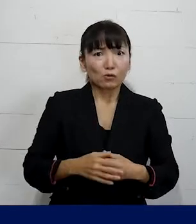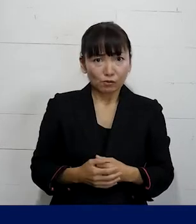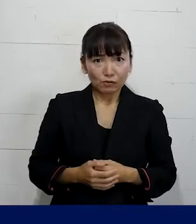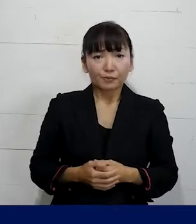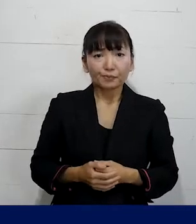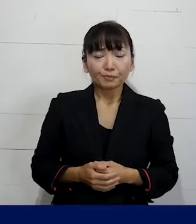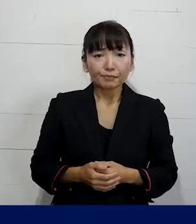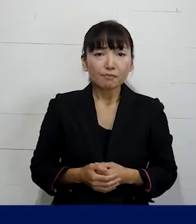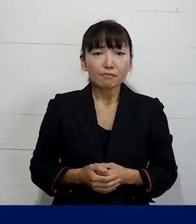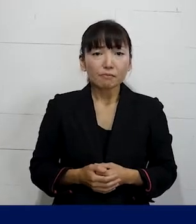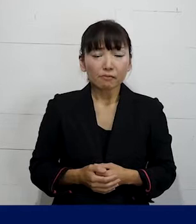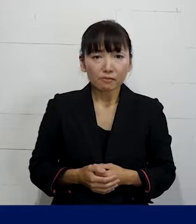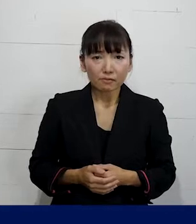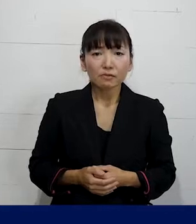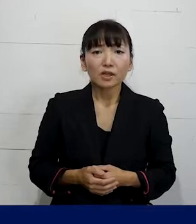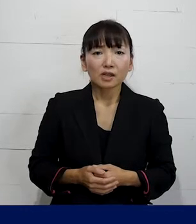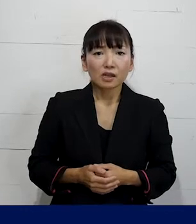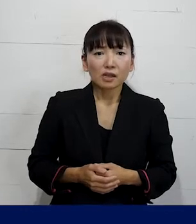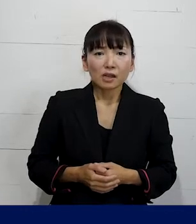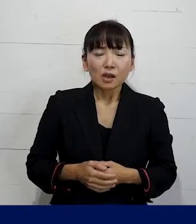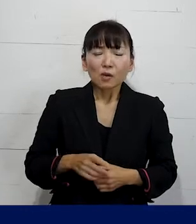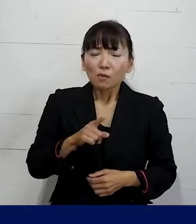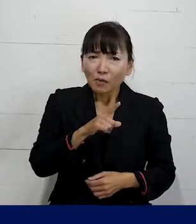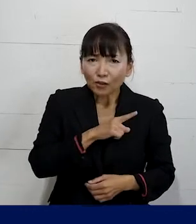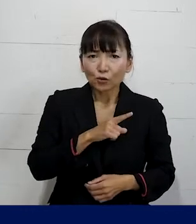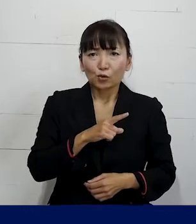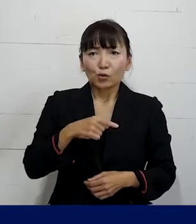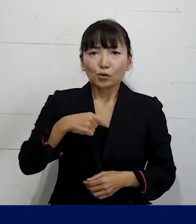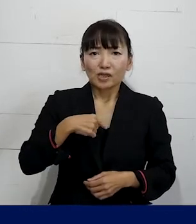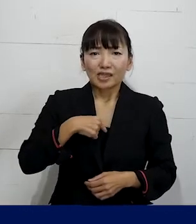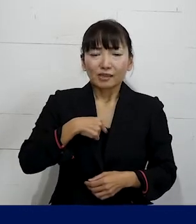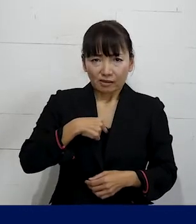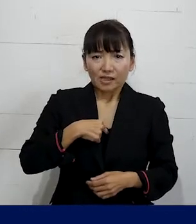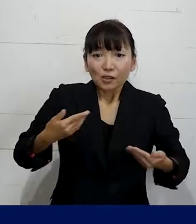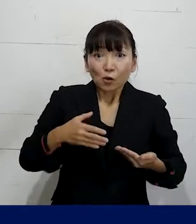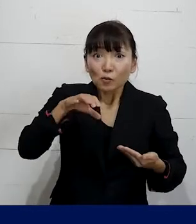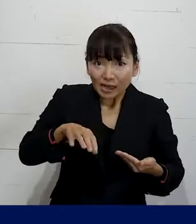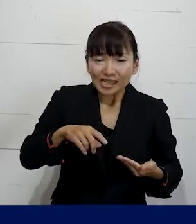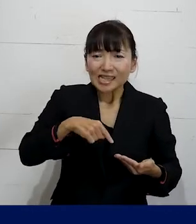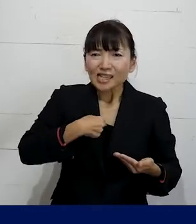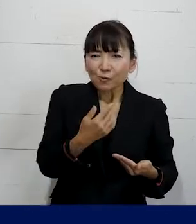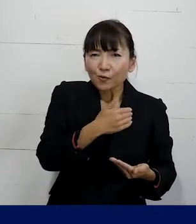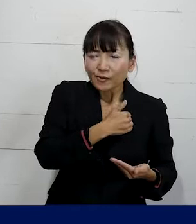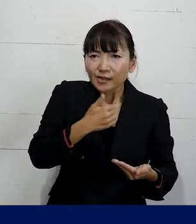そうやって 皆さんがいらっしゃる職場で自分の足元から